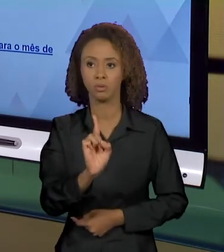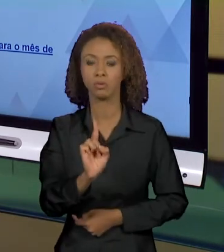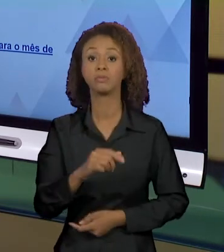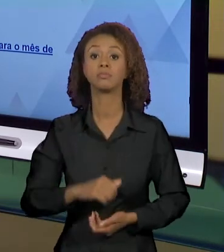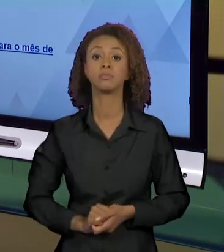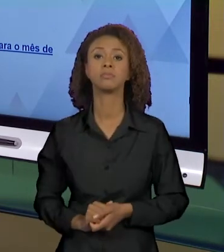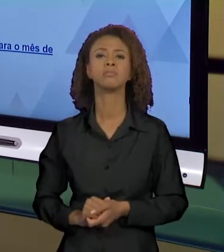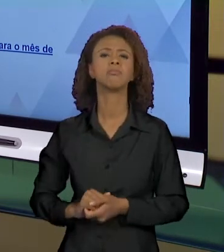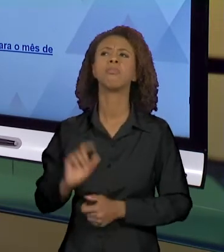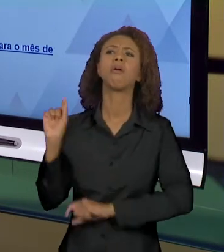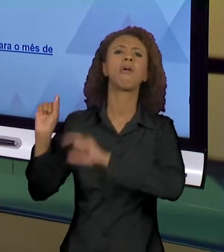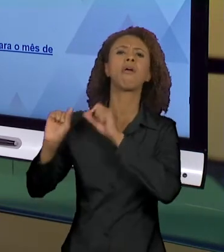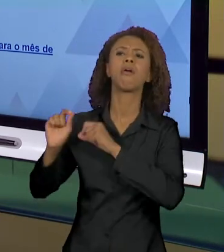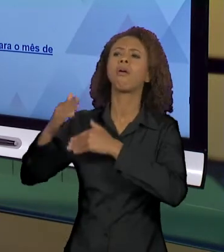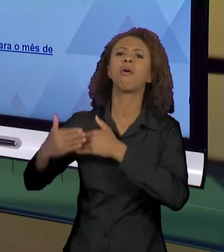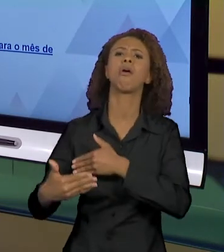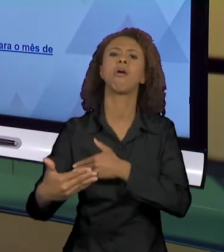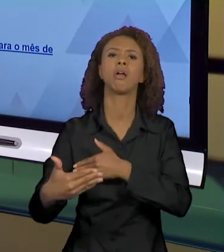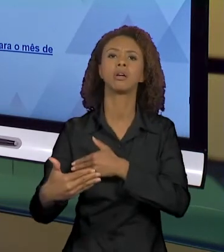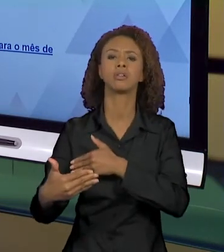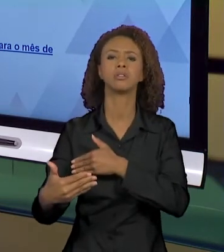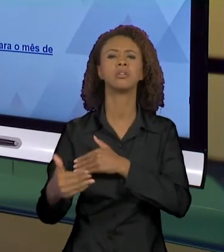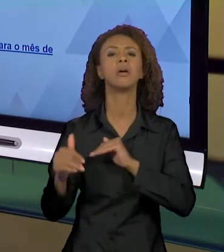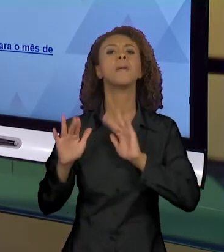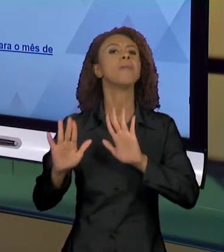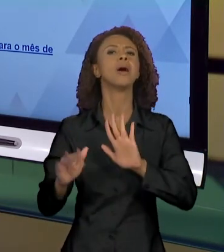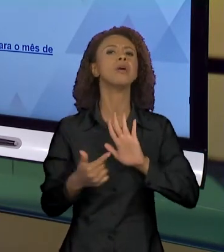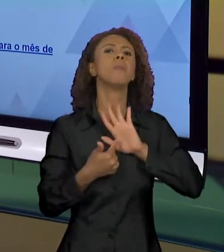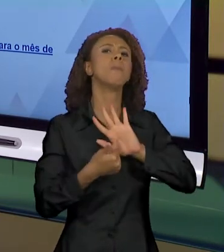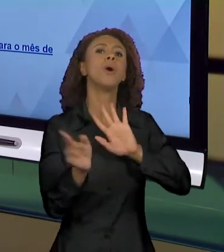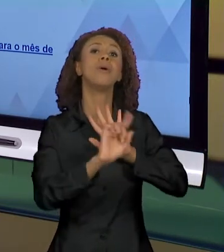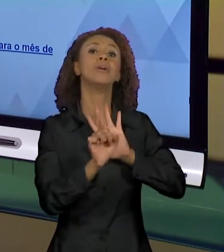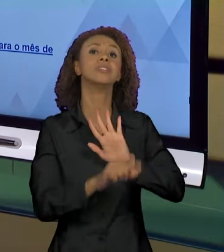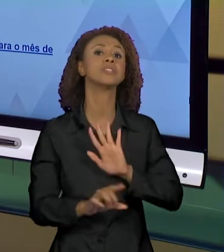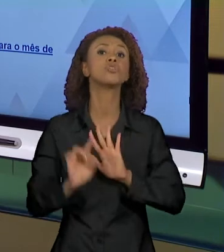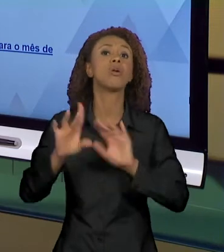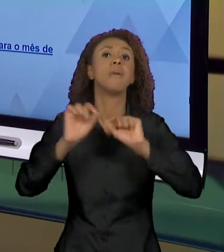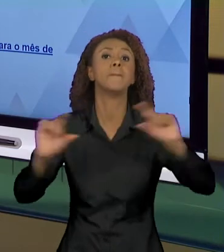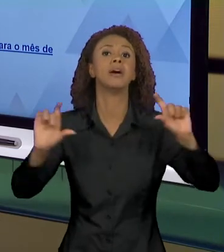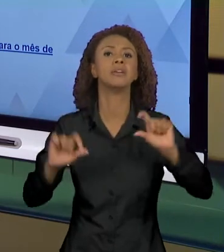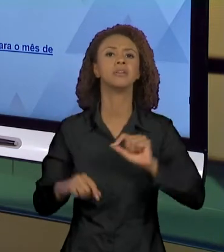E CONSEQUÊNCIAS, MAS NÃO APONTAM, NÉ? NO USO DE